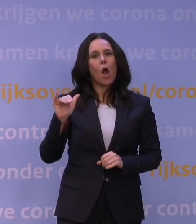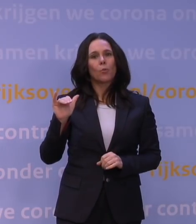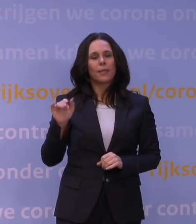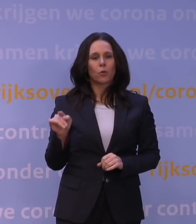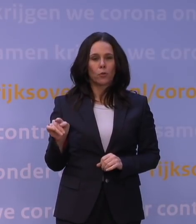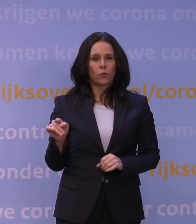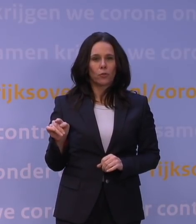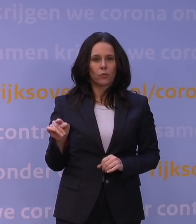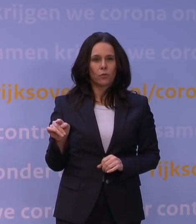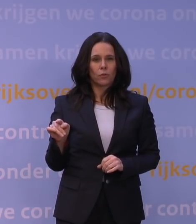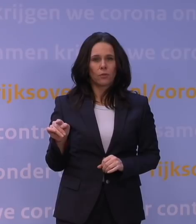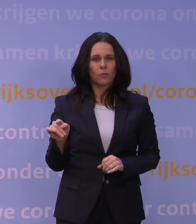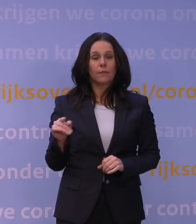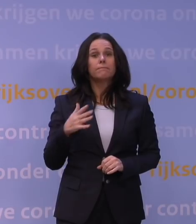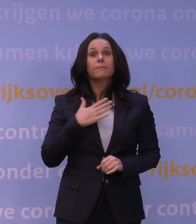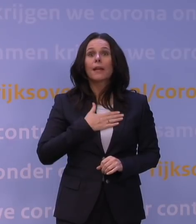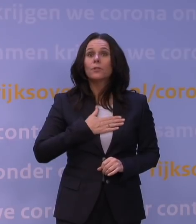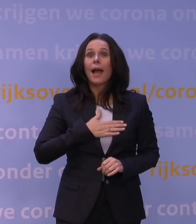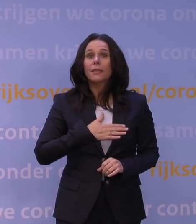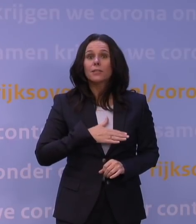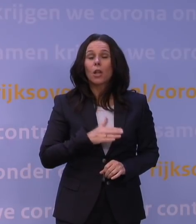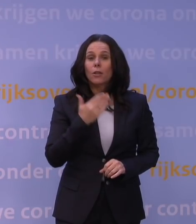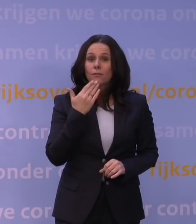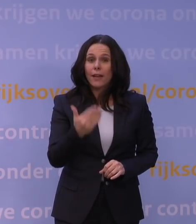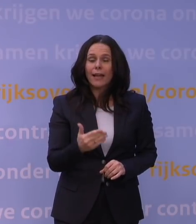De vraag is natuurlijk uiteindelijk... Het is allemaal mooi, die laboratoriumexperimenten,